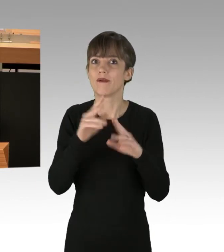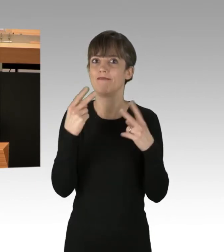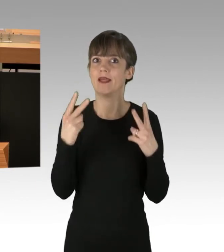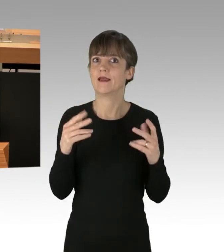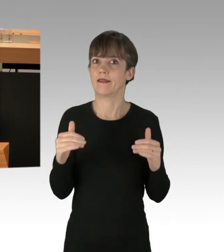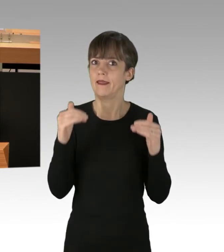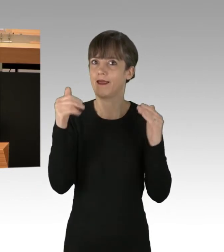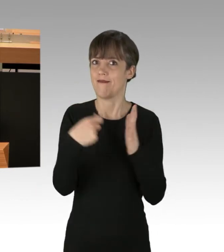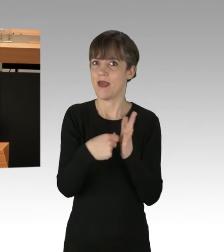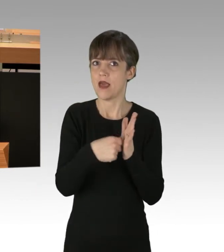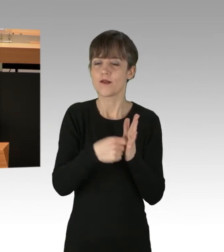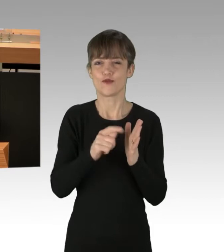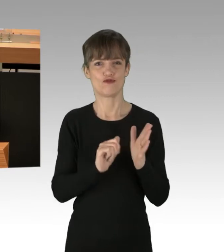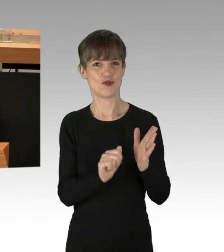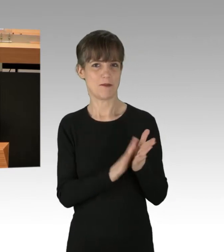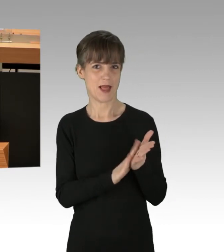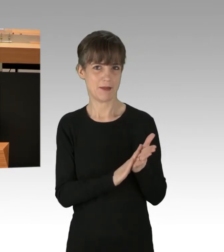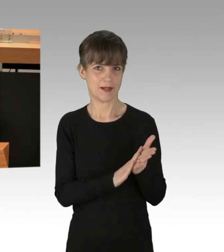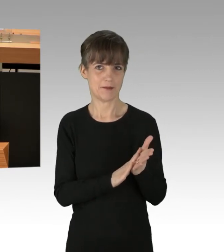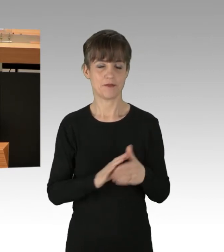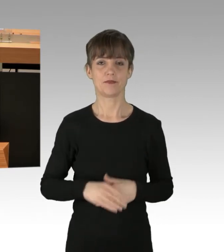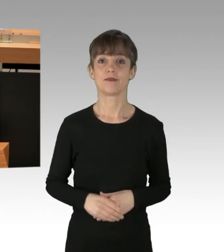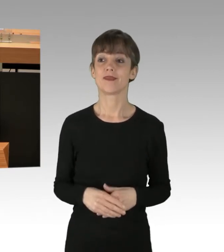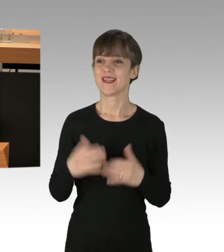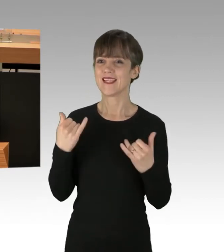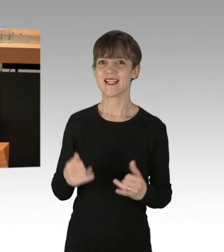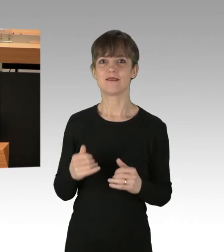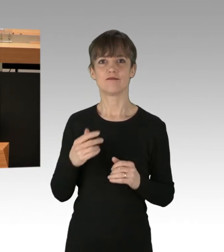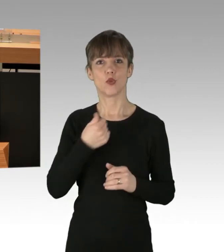Dass eine politische, aktive, junge Generation Missstände anspricht,